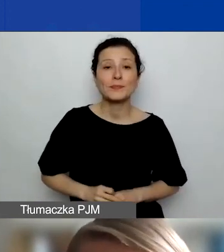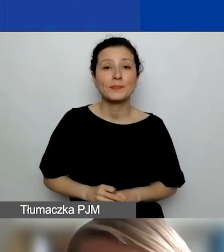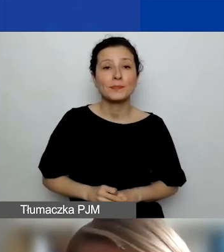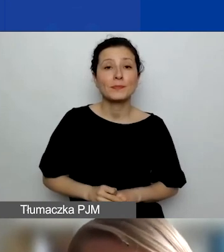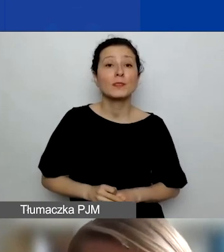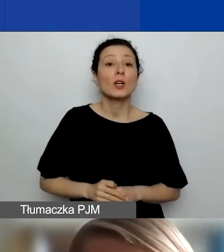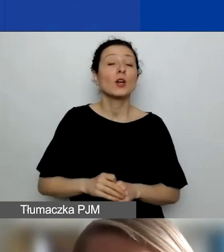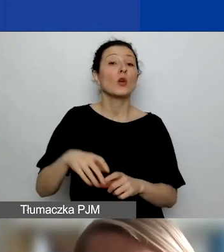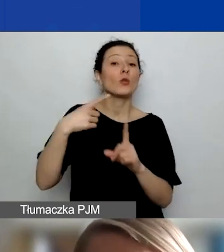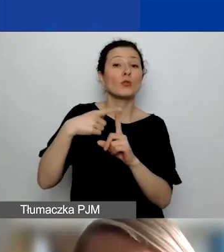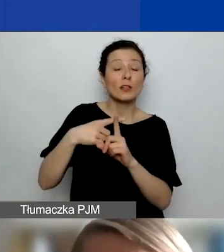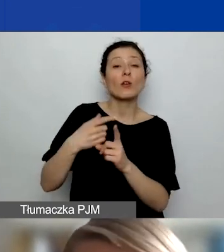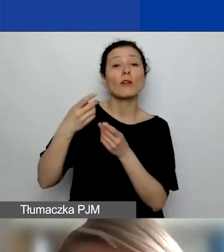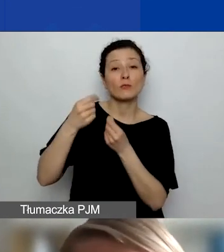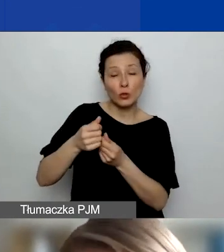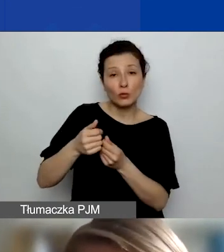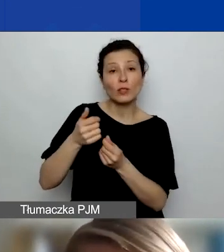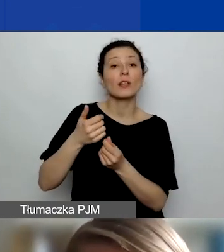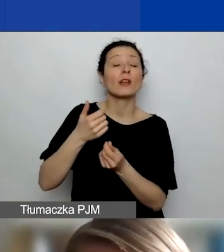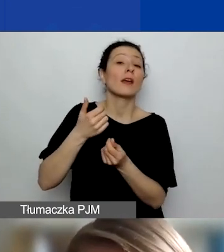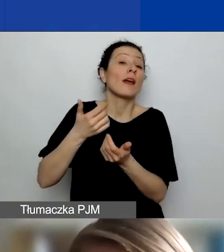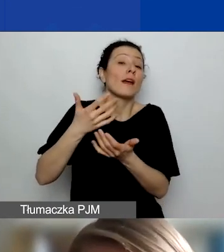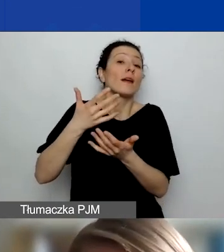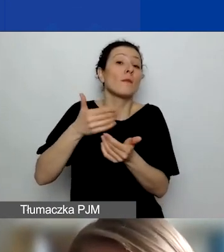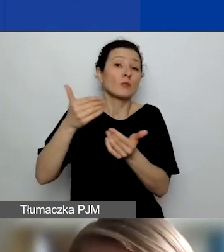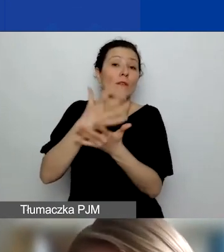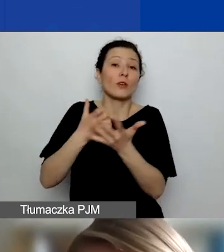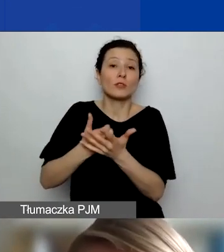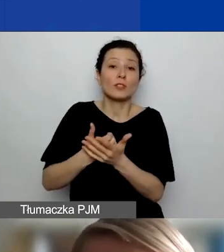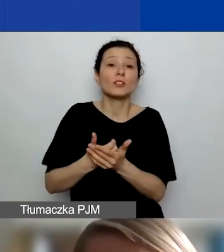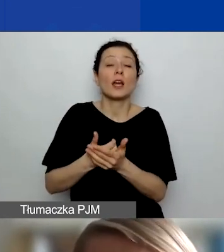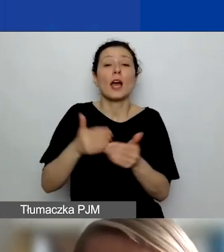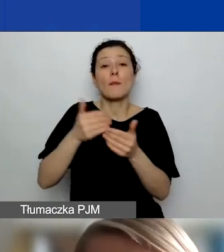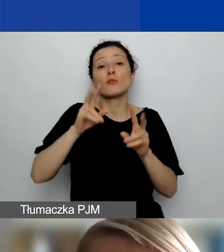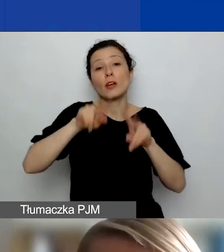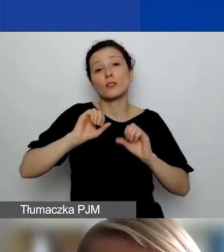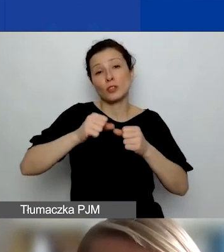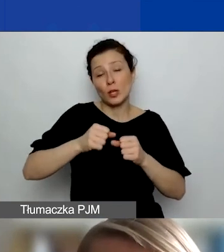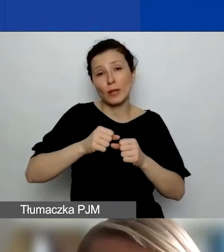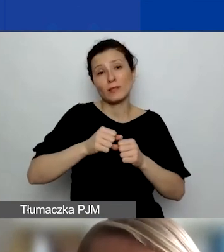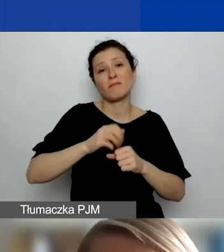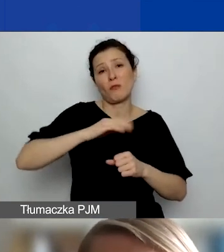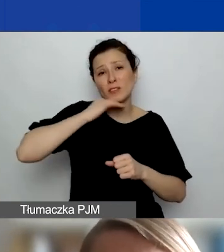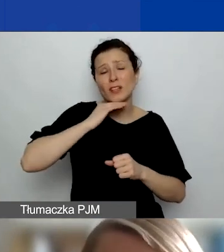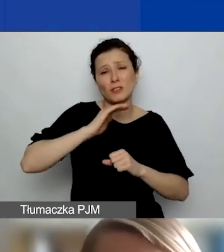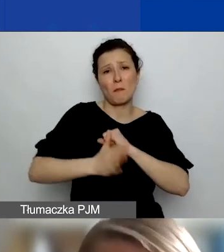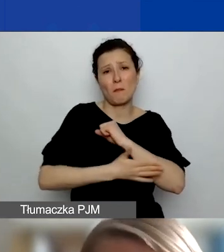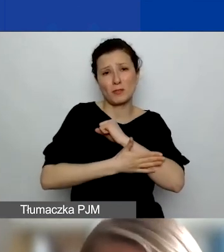część działań zmieścicie w tej podstawowej wartości grantu. Można korzystać na ten cel z obu źródeł środków.